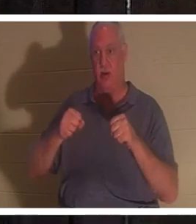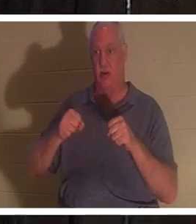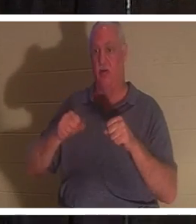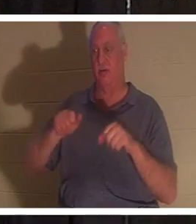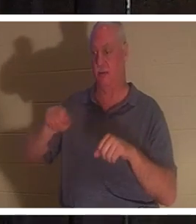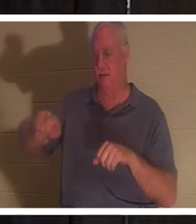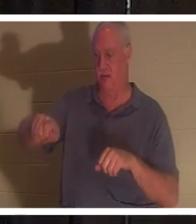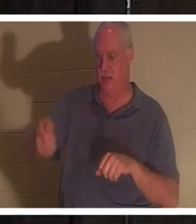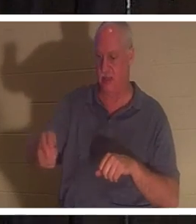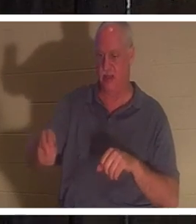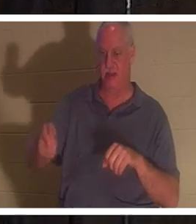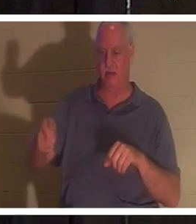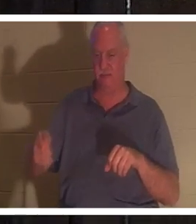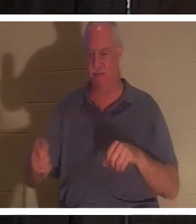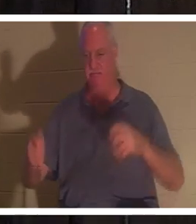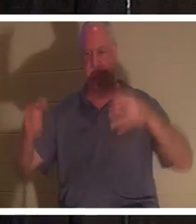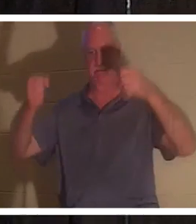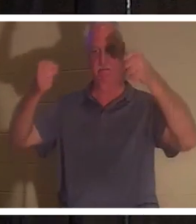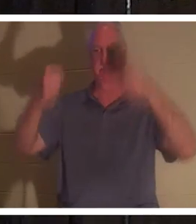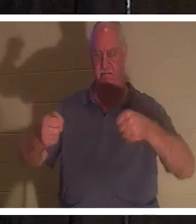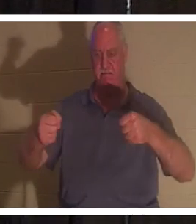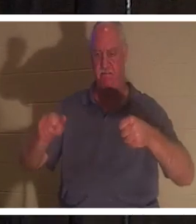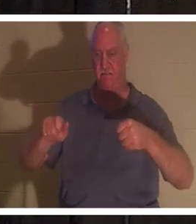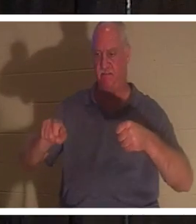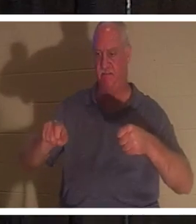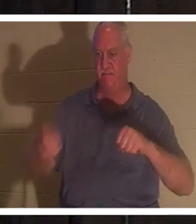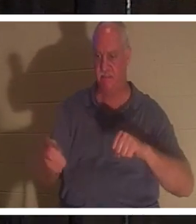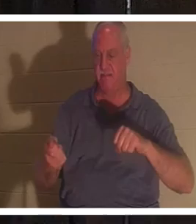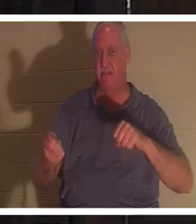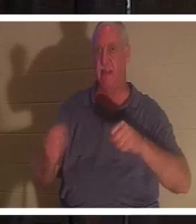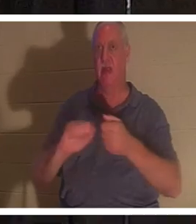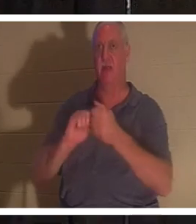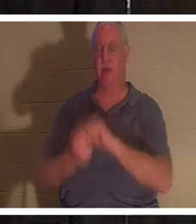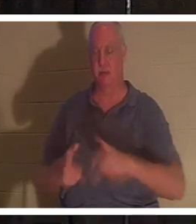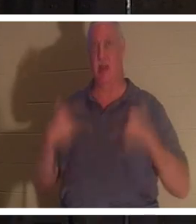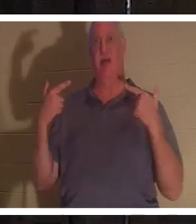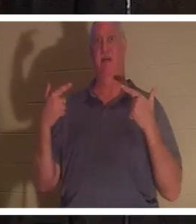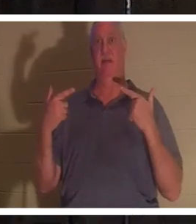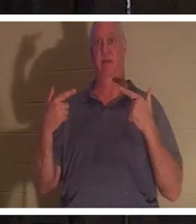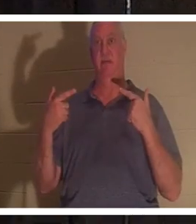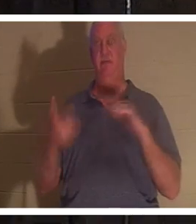je mets mes mains sur le volant, et tout d'un coup cette voiture prend vie. Mais quand je sors les